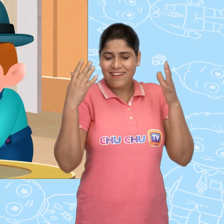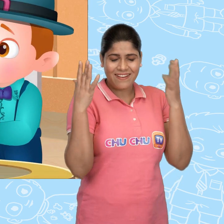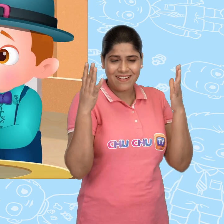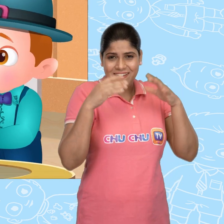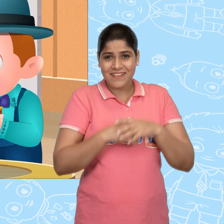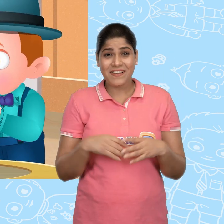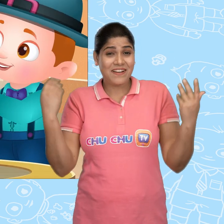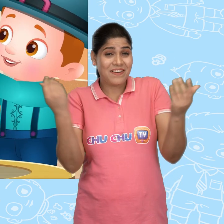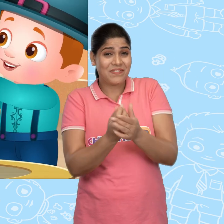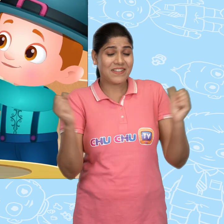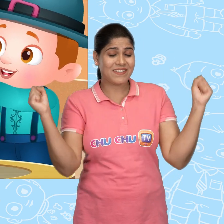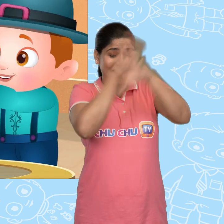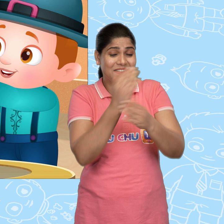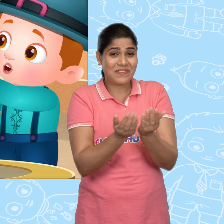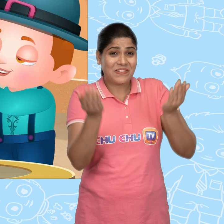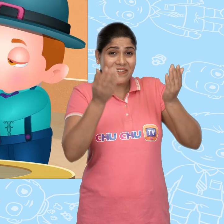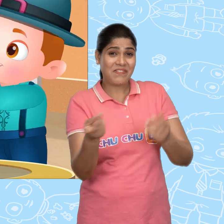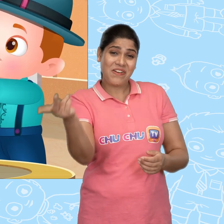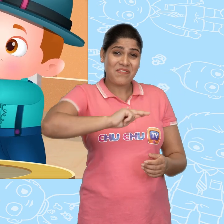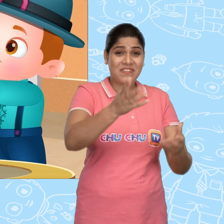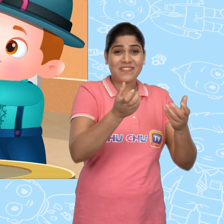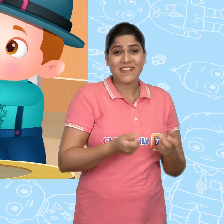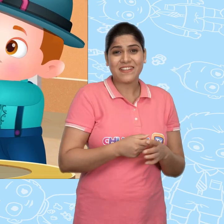Hooray! हमारा जादुई कटोरा वापस आ गया.